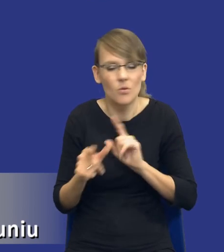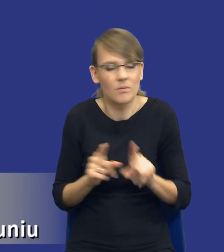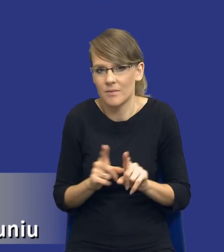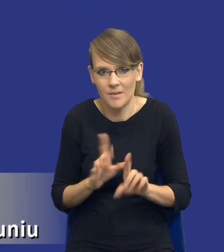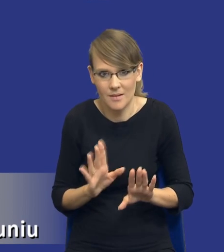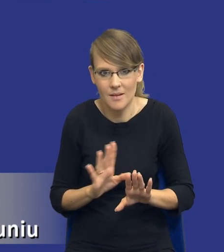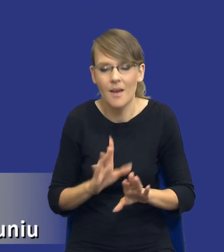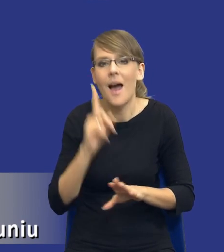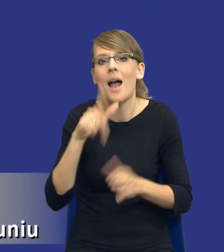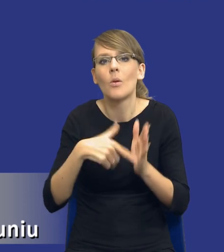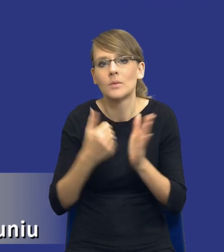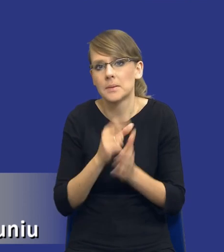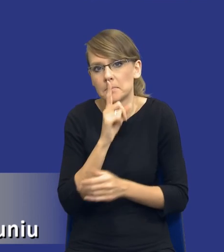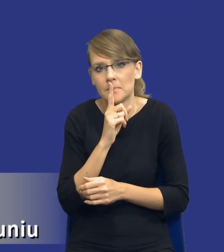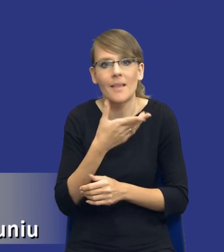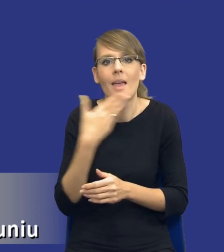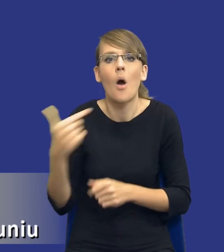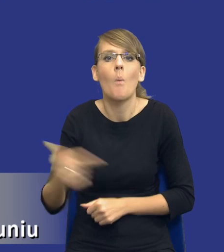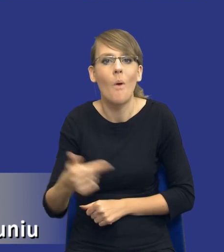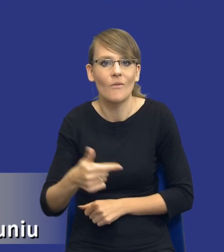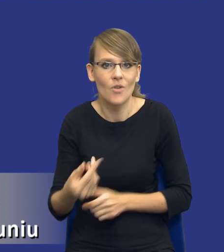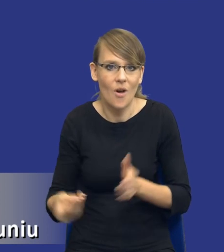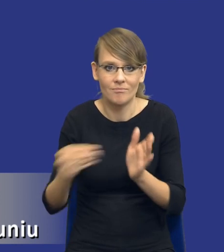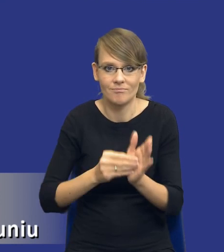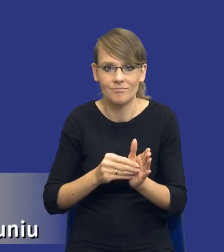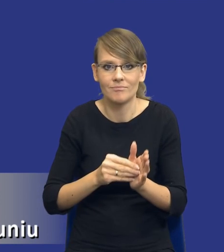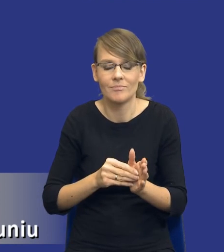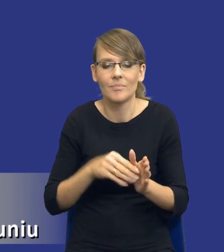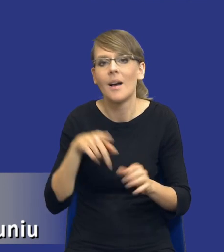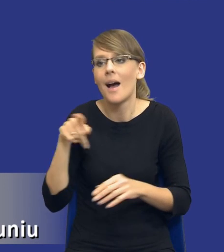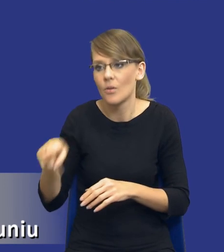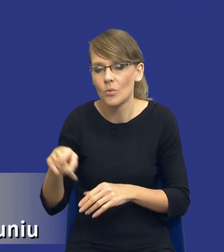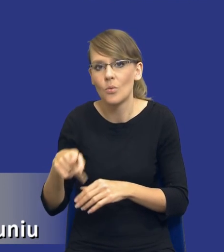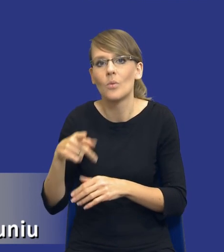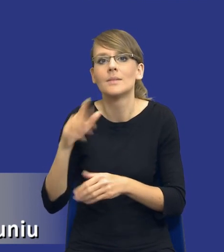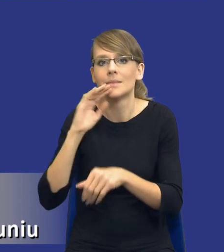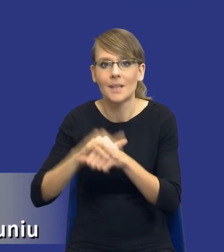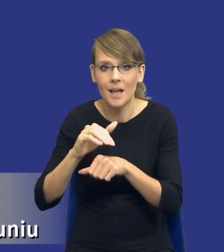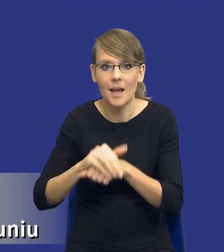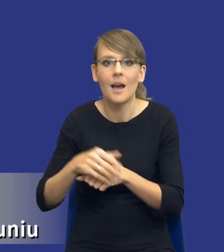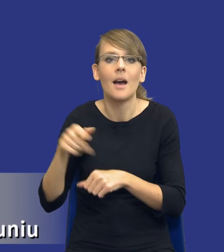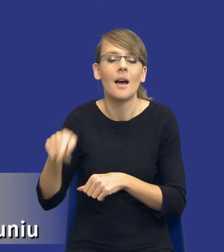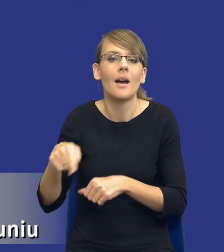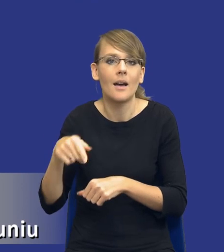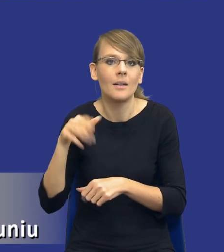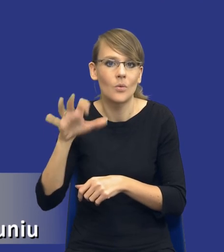nie wprowadza żadnego obowiązku właśnie w taki sposób jak wprowadziła go dla zamawiających w licznych w postępowaniach unijnych.